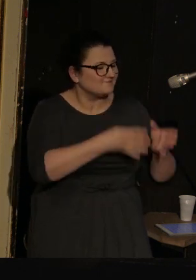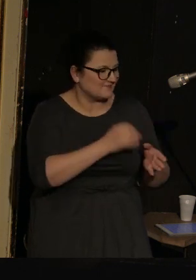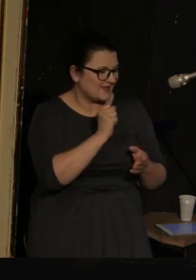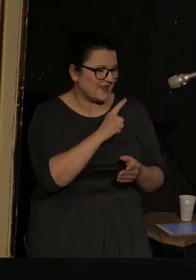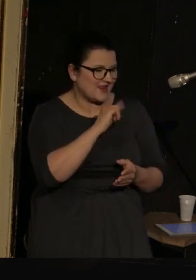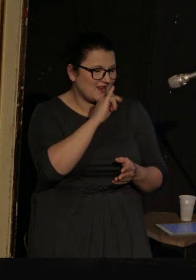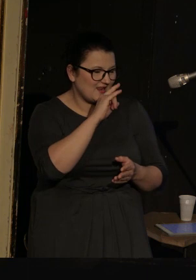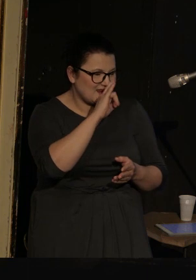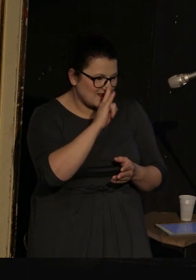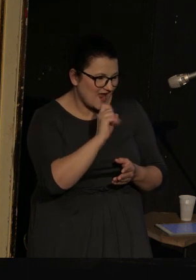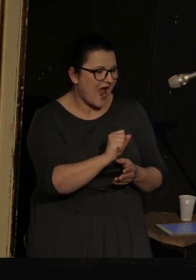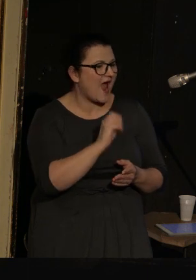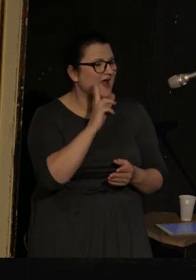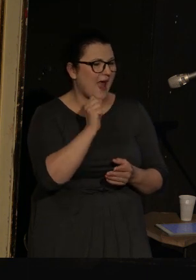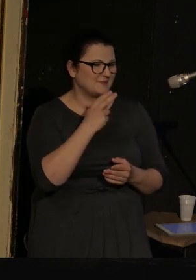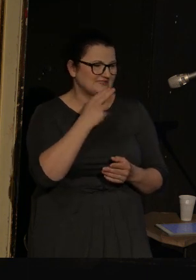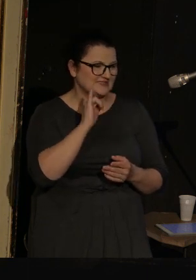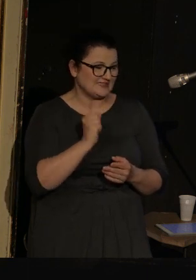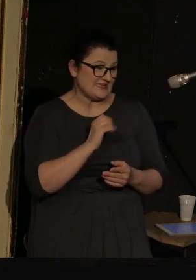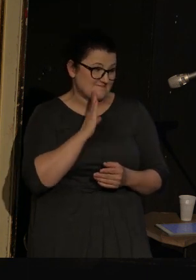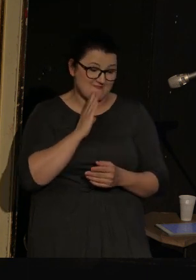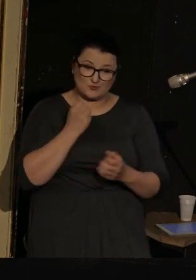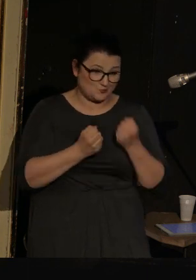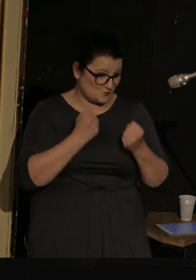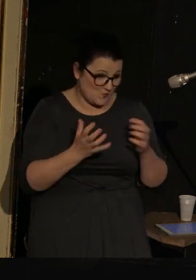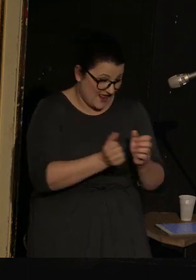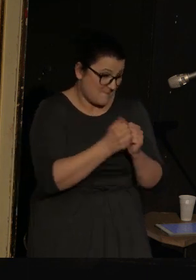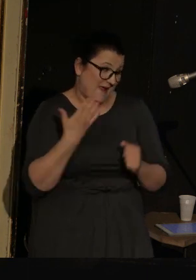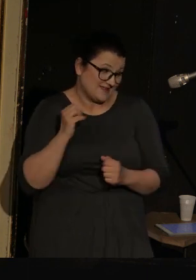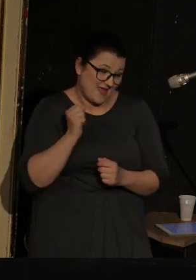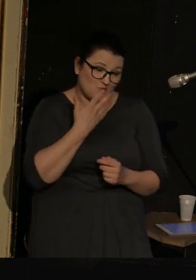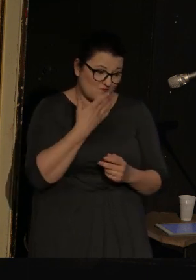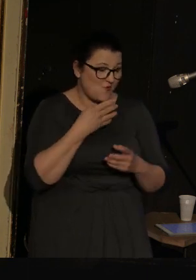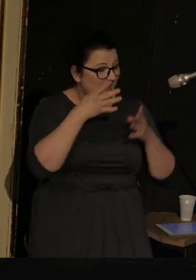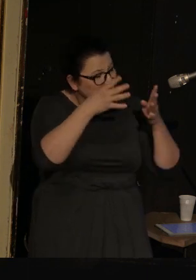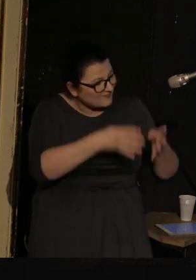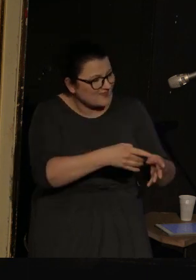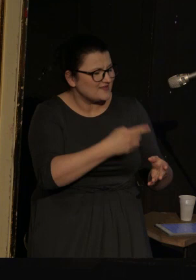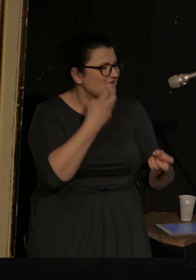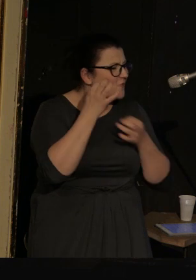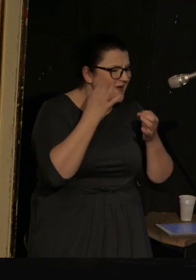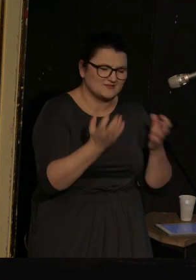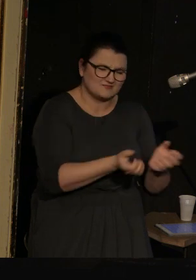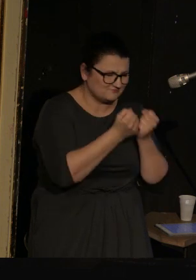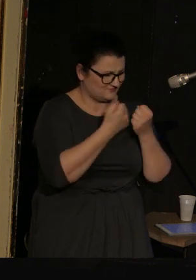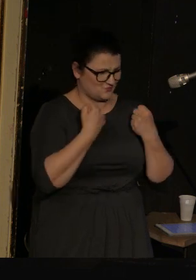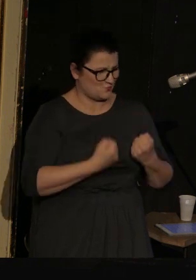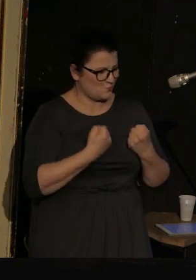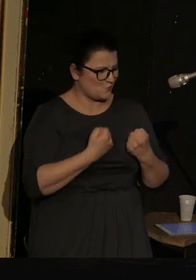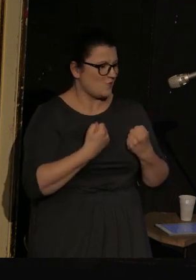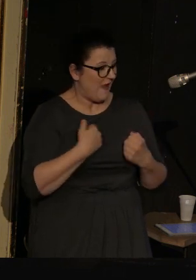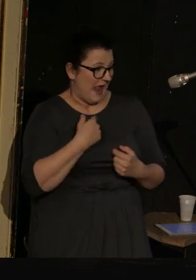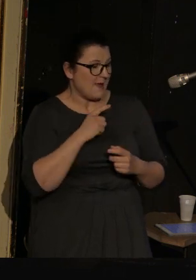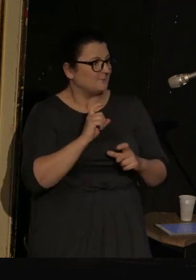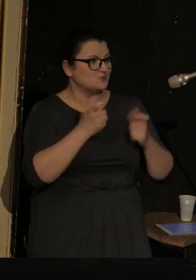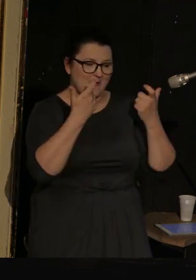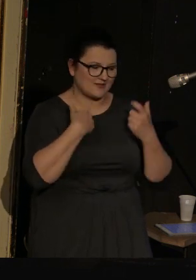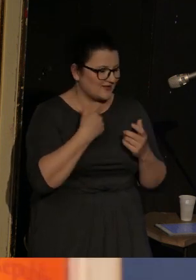Podobno trudno znaleźć informacje na jego temat, ja właściwie trafiłam na jego książkę przypadkiem, nie w Petersburgu,